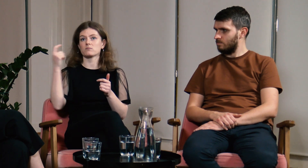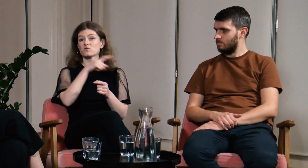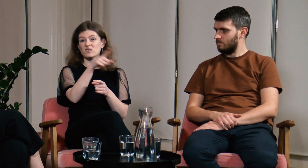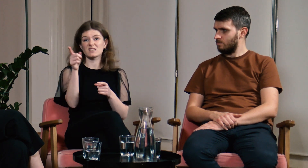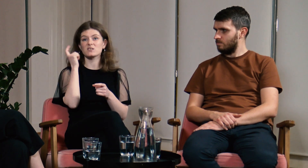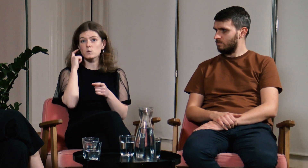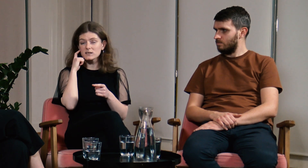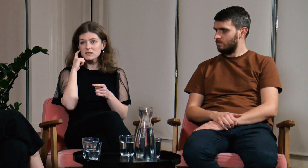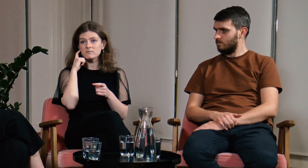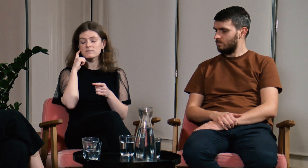Wszyscy słyszący.